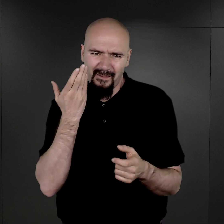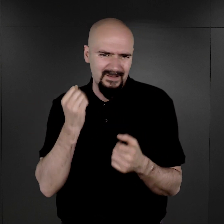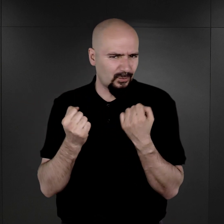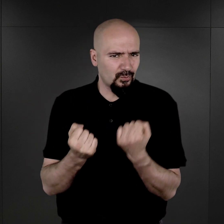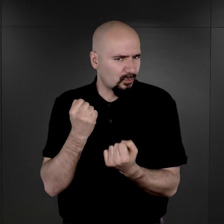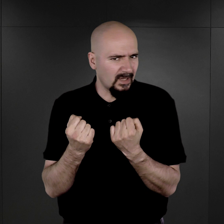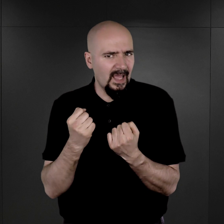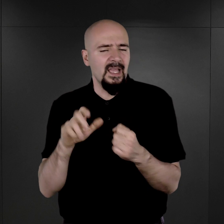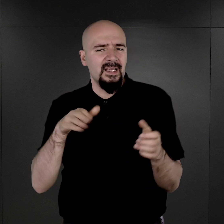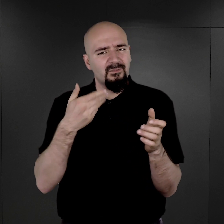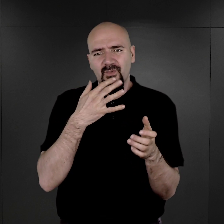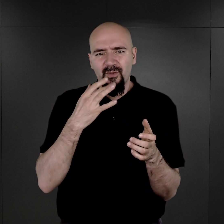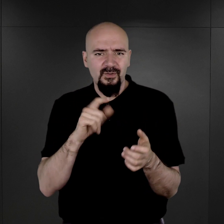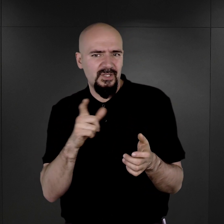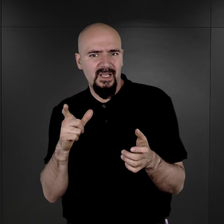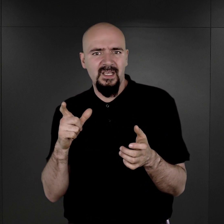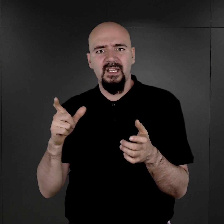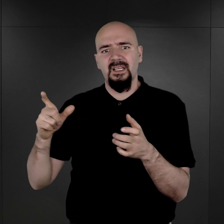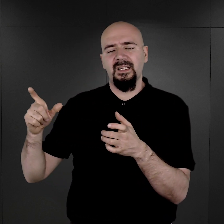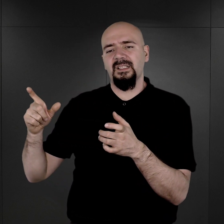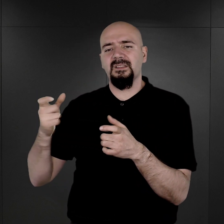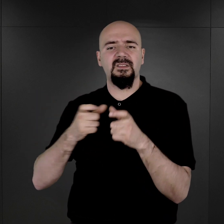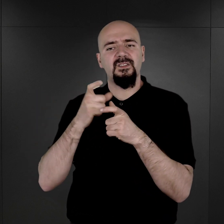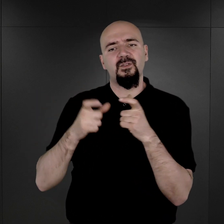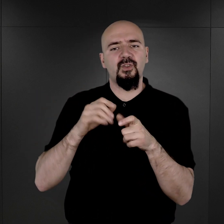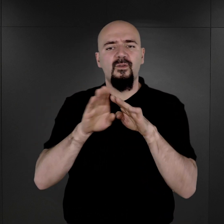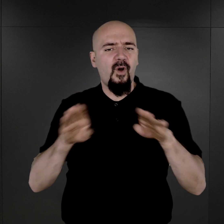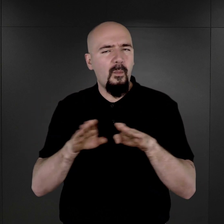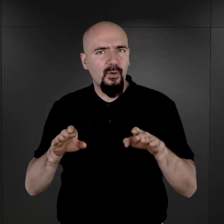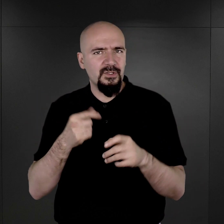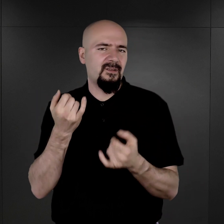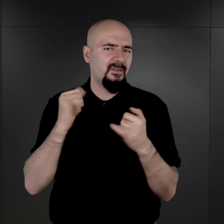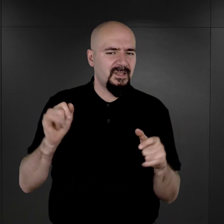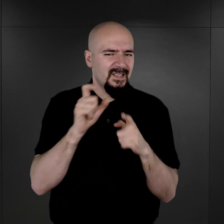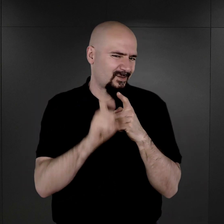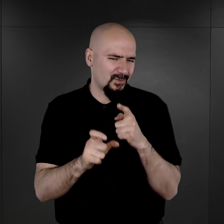narzucony nam jakby siłą rzeczy przez rzeczywistość stworzoną w tym obozie koncentracyjnym.